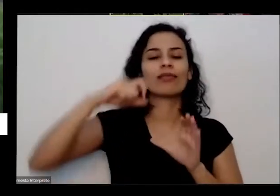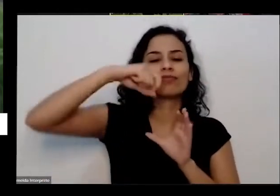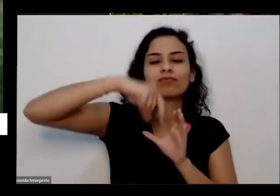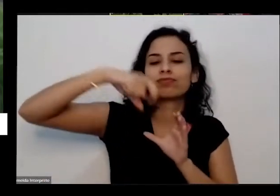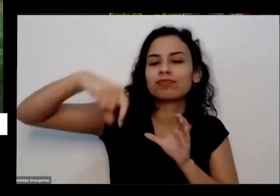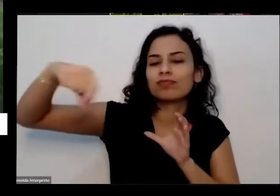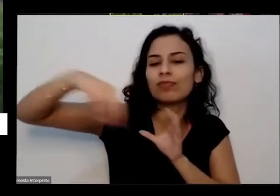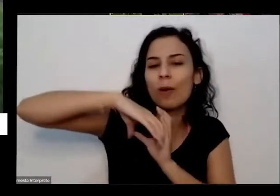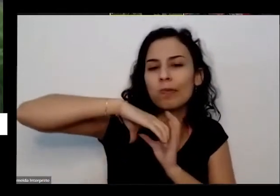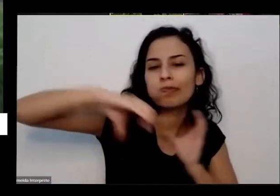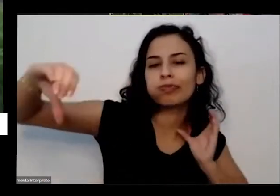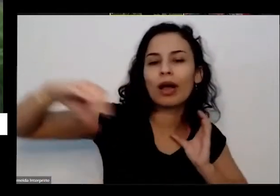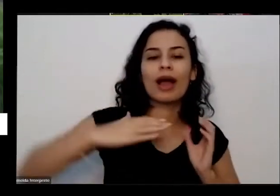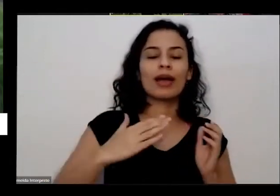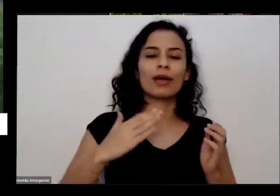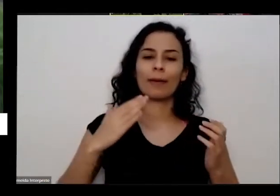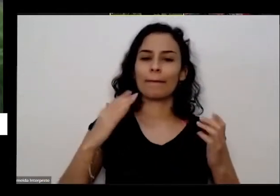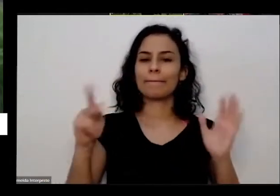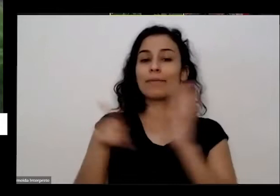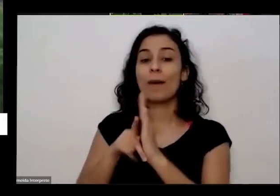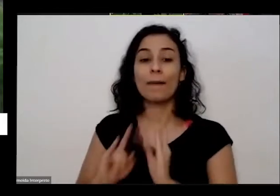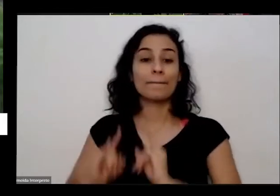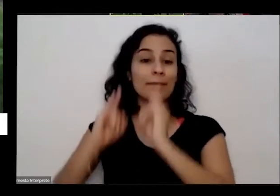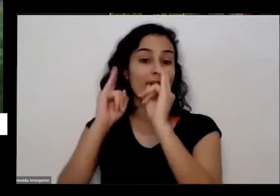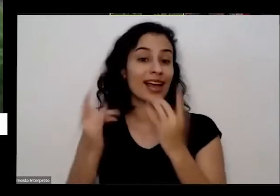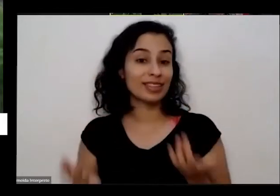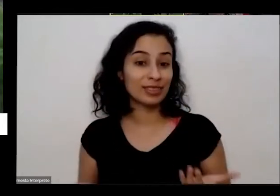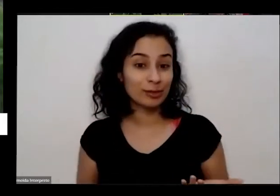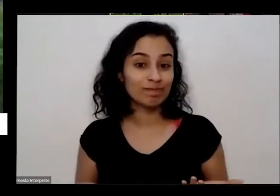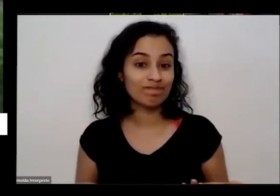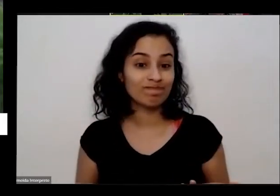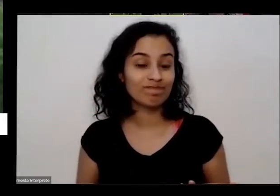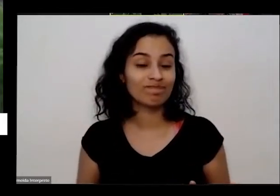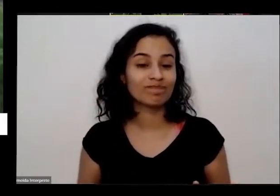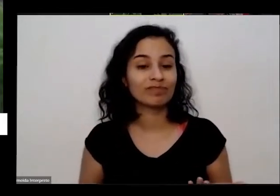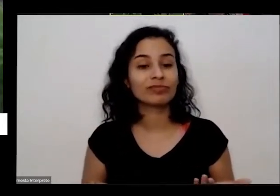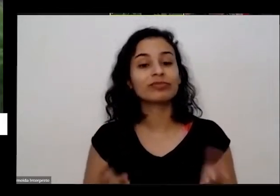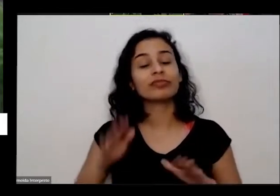basicamente são velhinhos e crianças beleza e criança mas pessoal vai para lá faz a roça Então